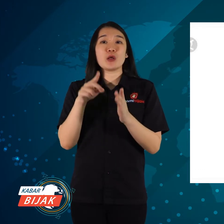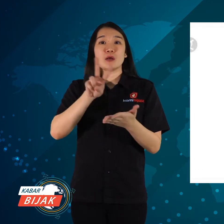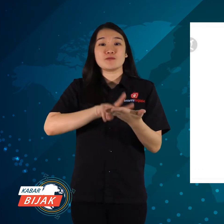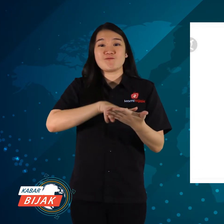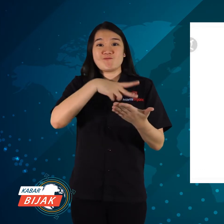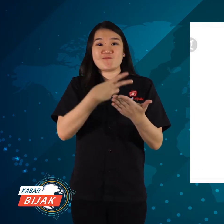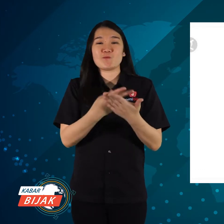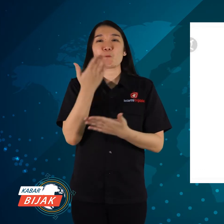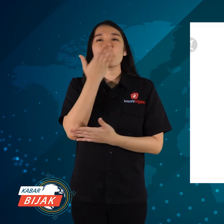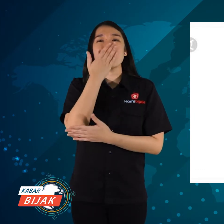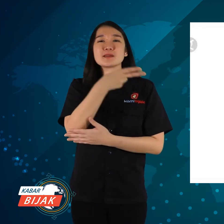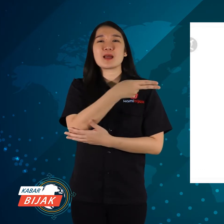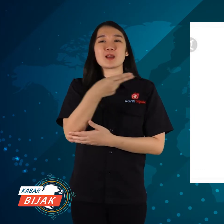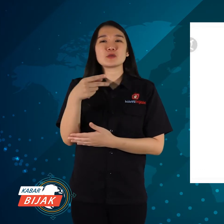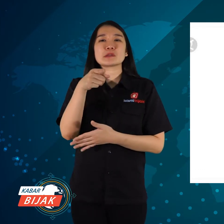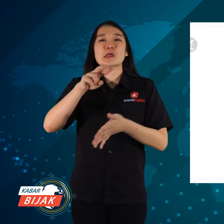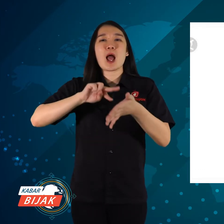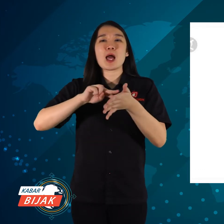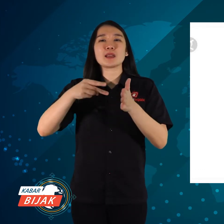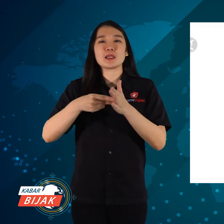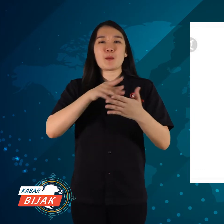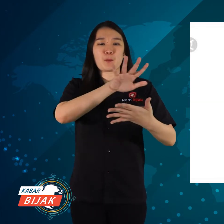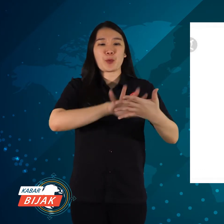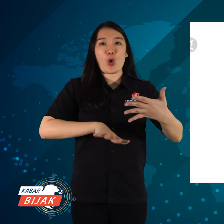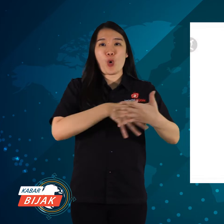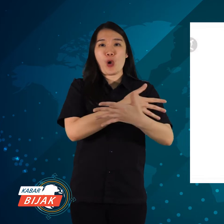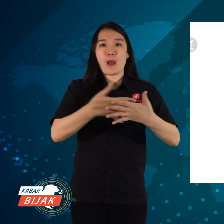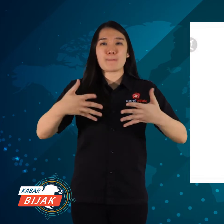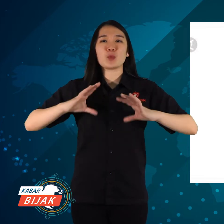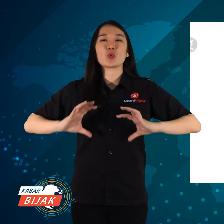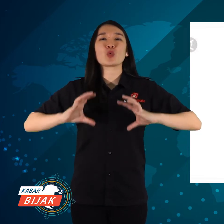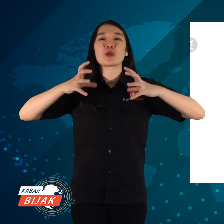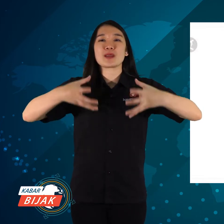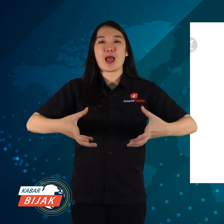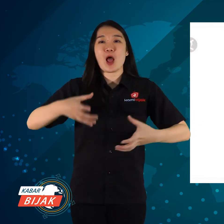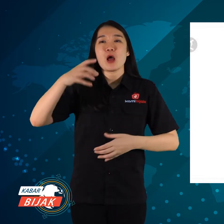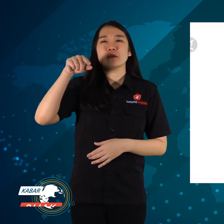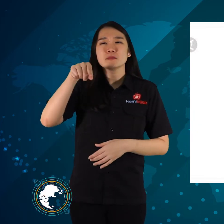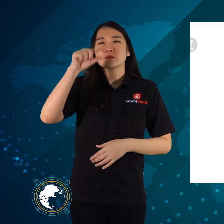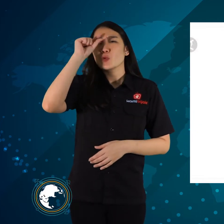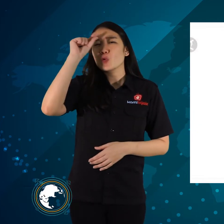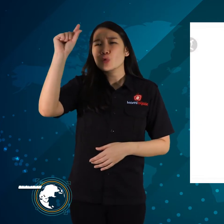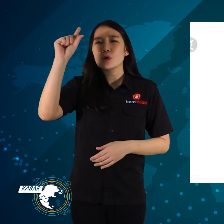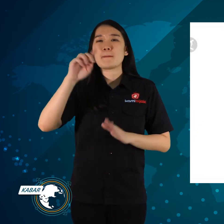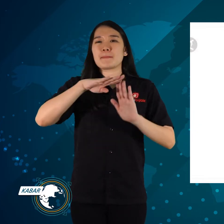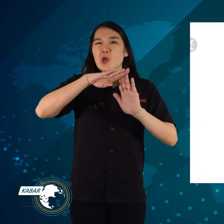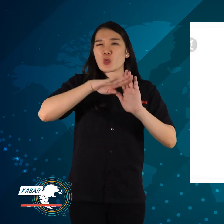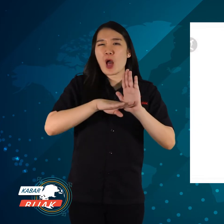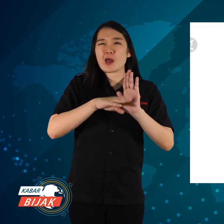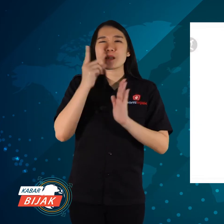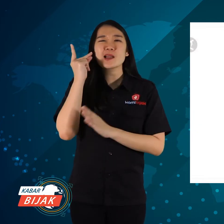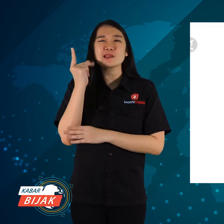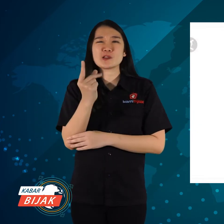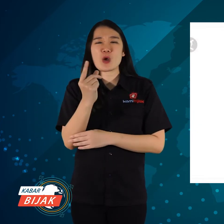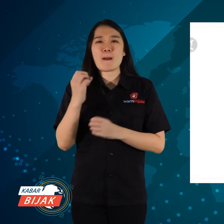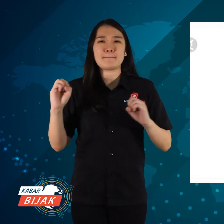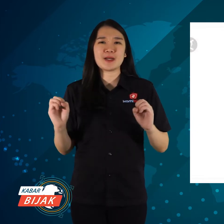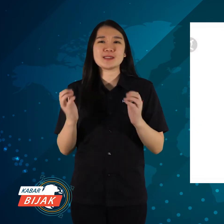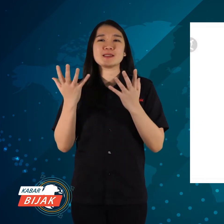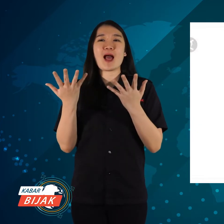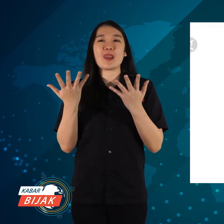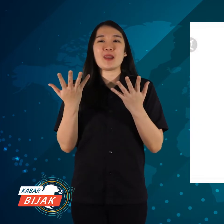ditranslatekan ke bahasa Indonesia artinya platform global untuk pengurangan risiko bencana